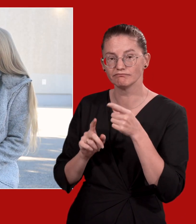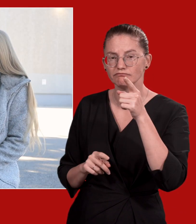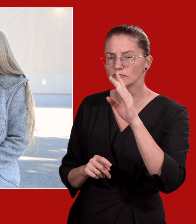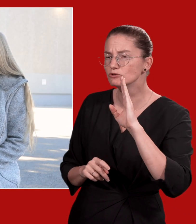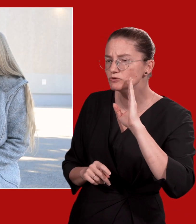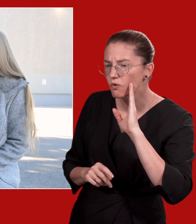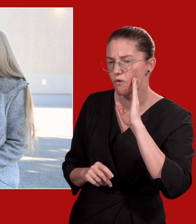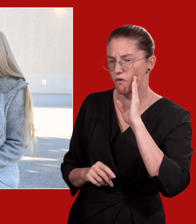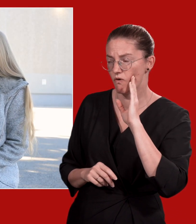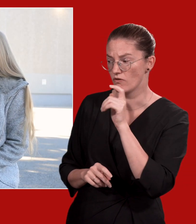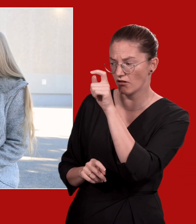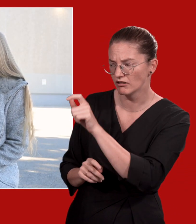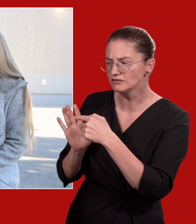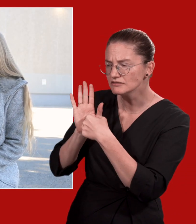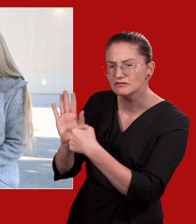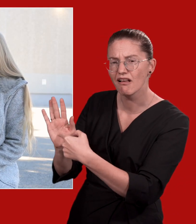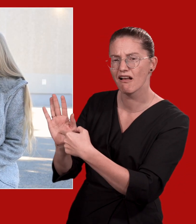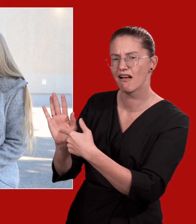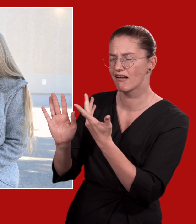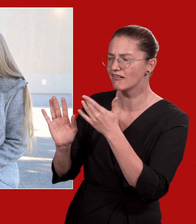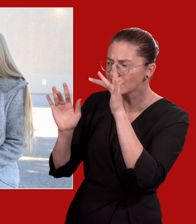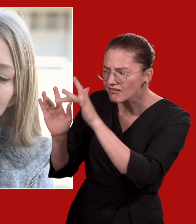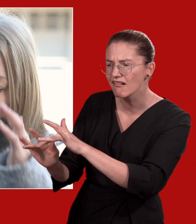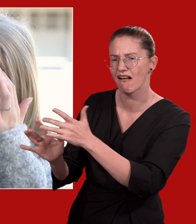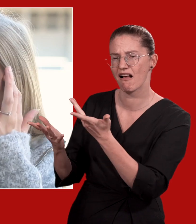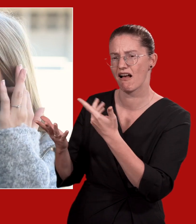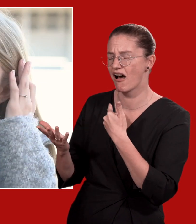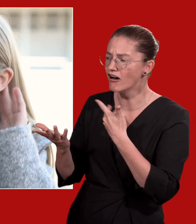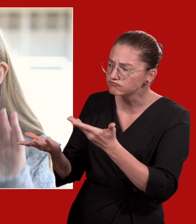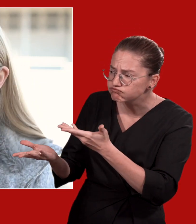Listen: Zeigen Sie der Person, dass Sie für sie da sind und hören Sie aktiv zu.